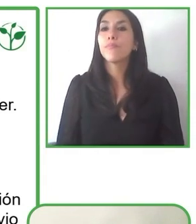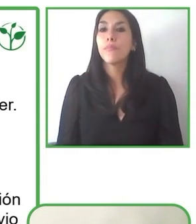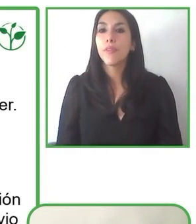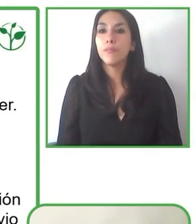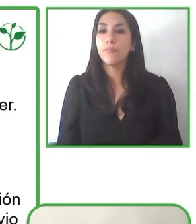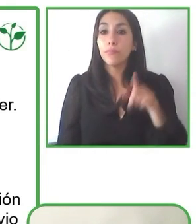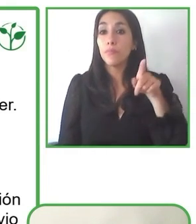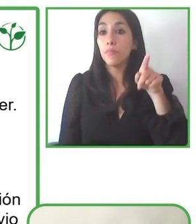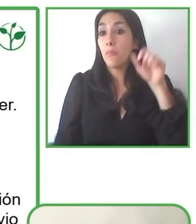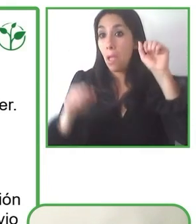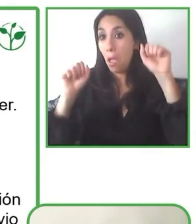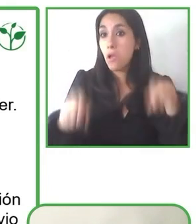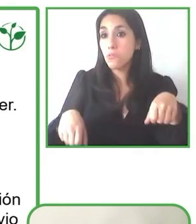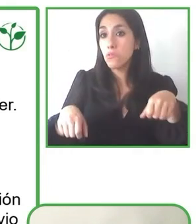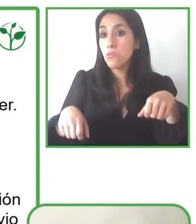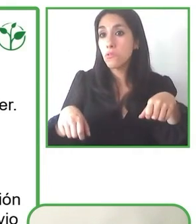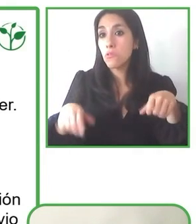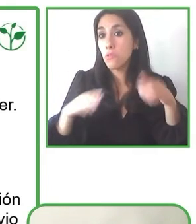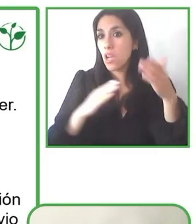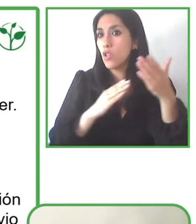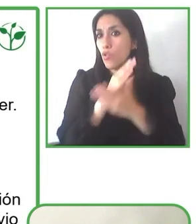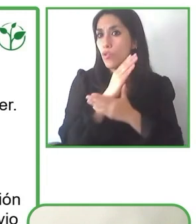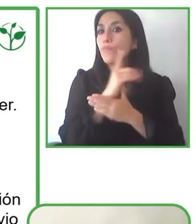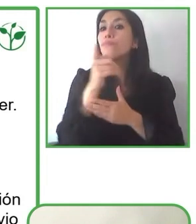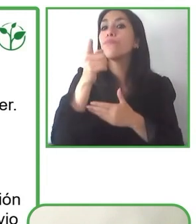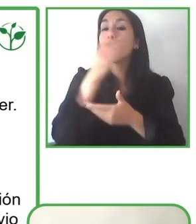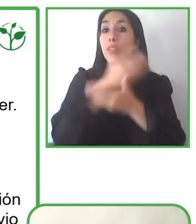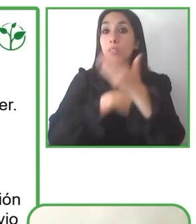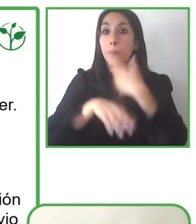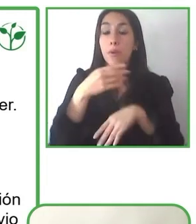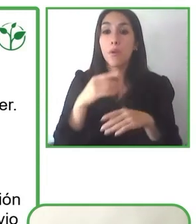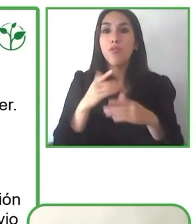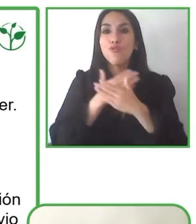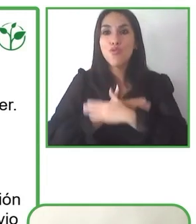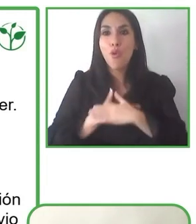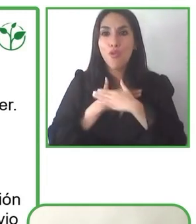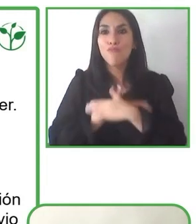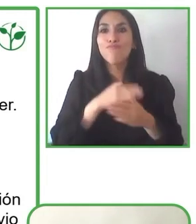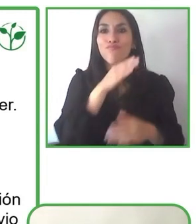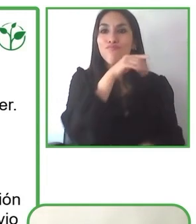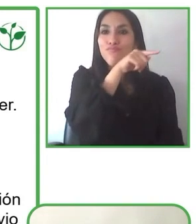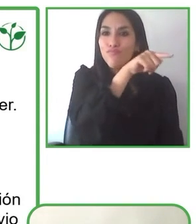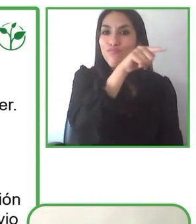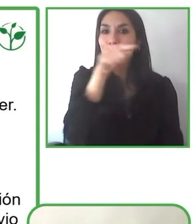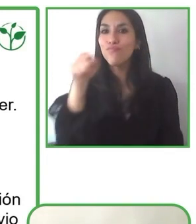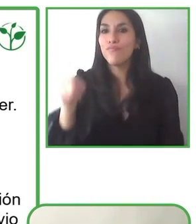Creo que es una responsabilidad de los entes gubernamentales, de las empresas privadas, de